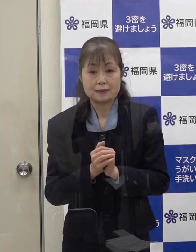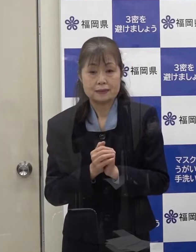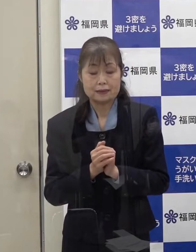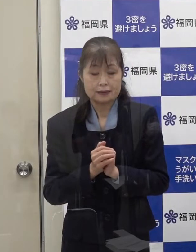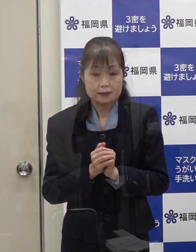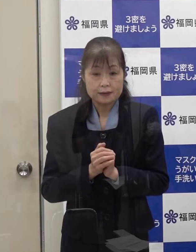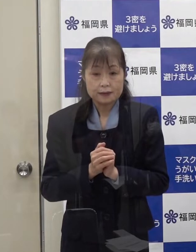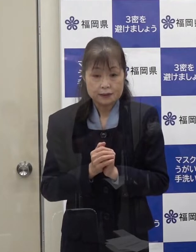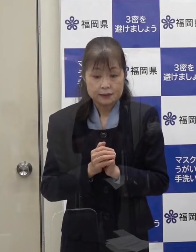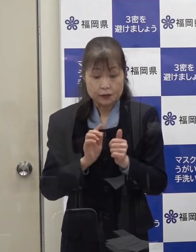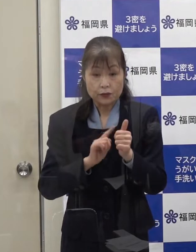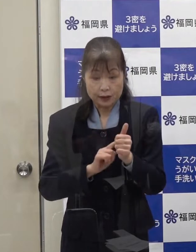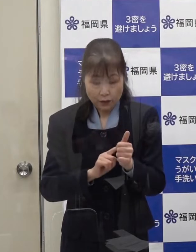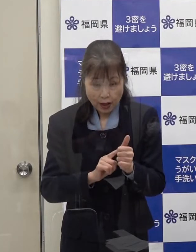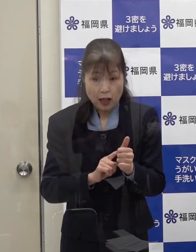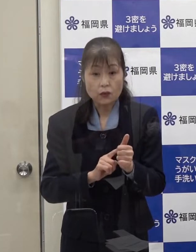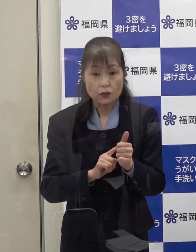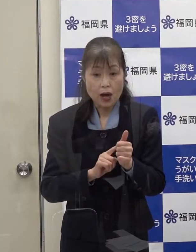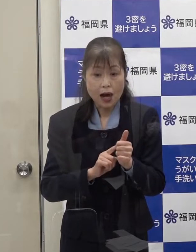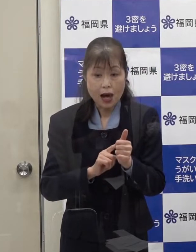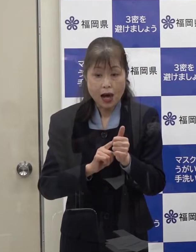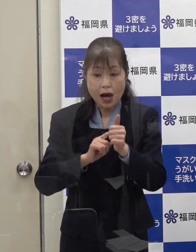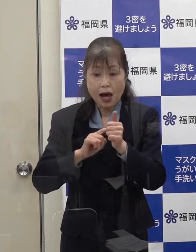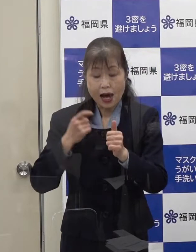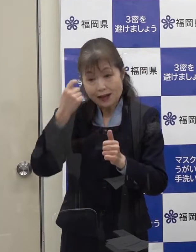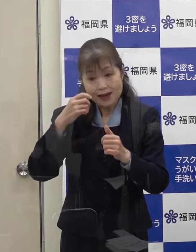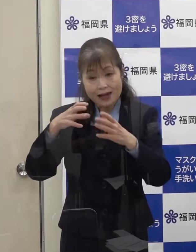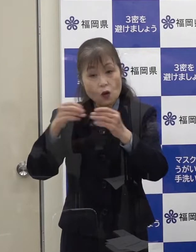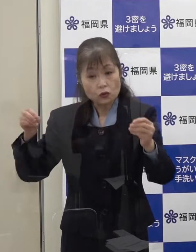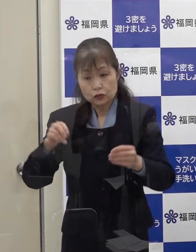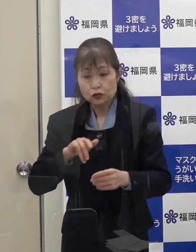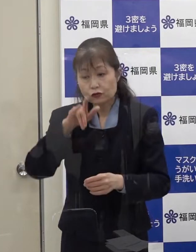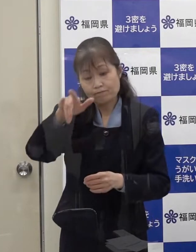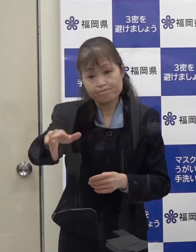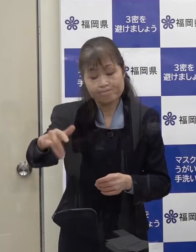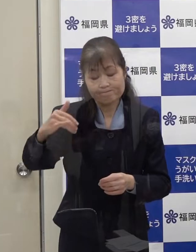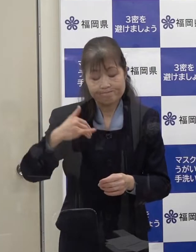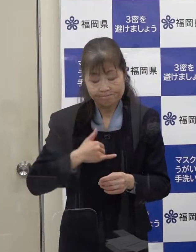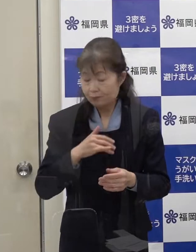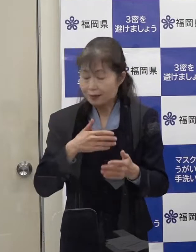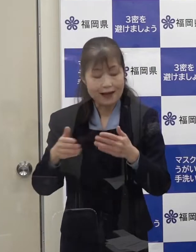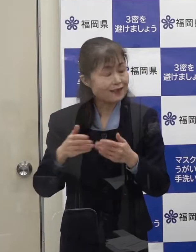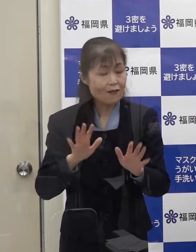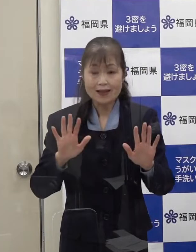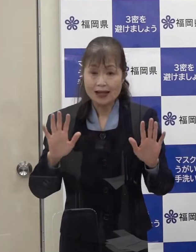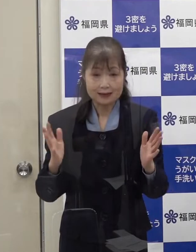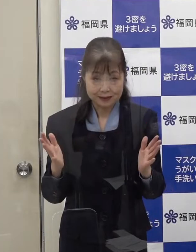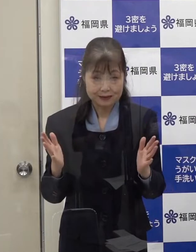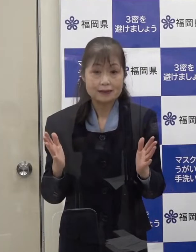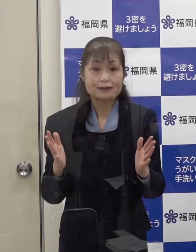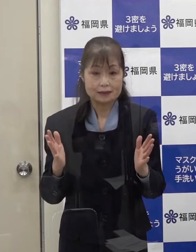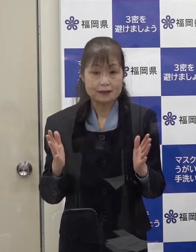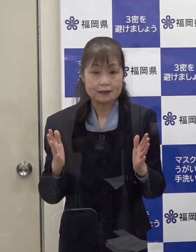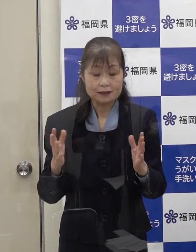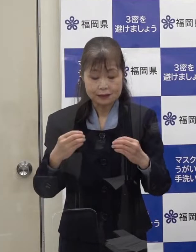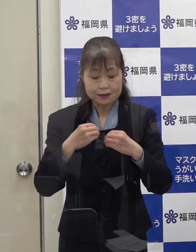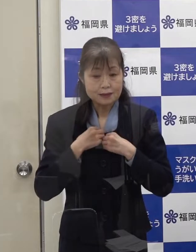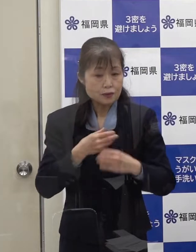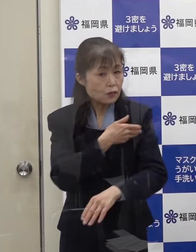この方は 海外渡航歴はありません 感染経路は不明です